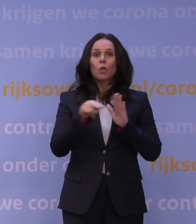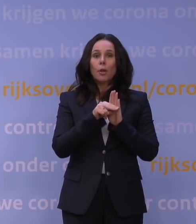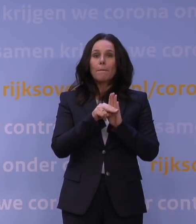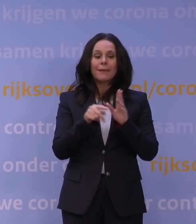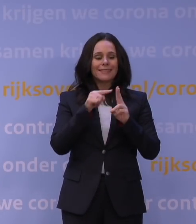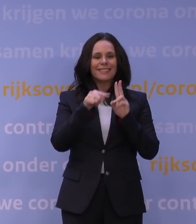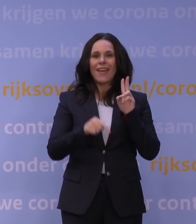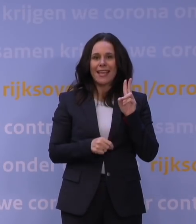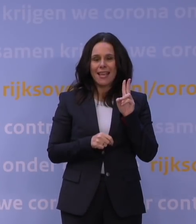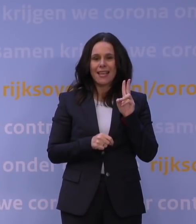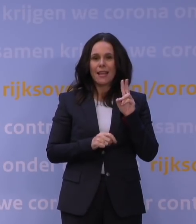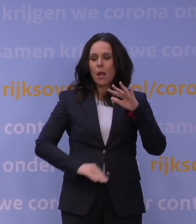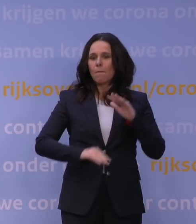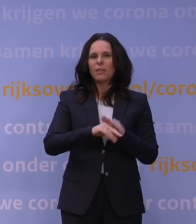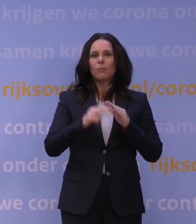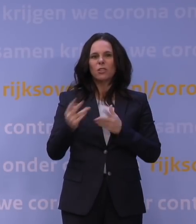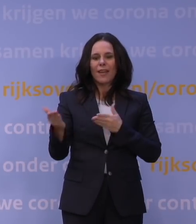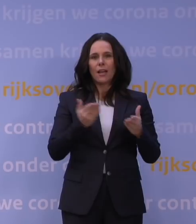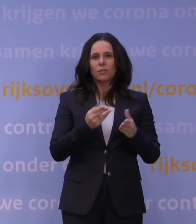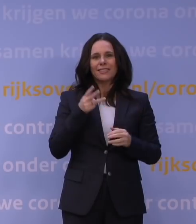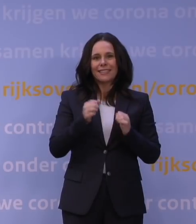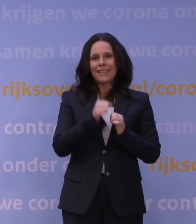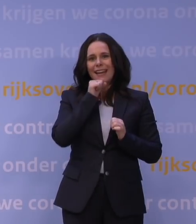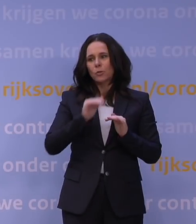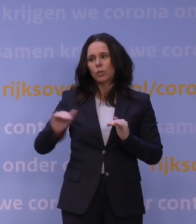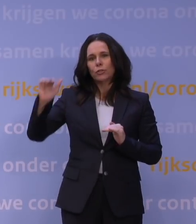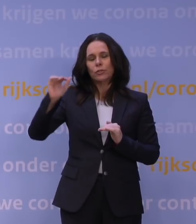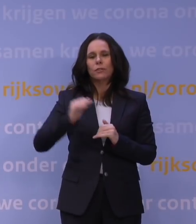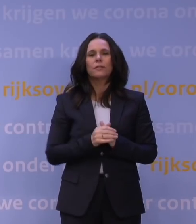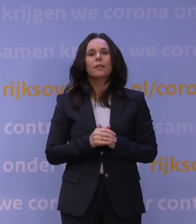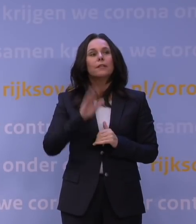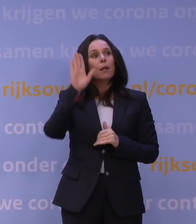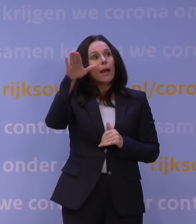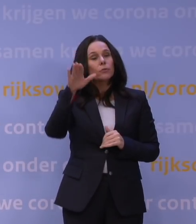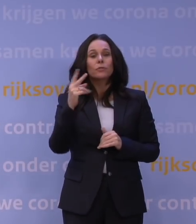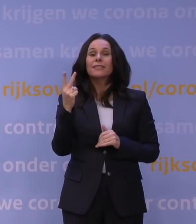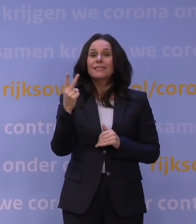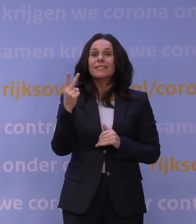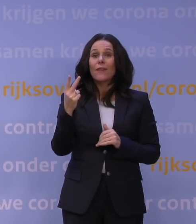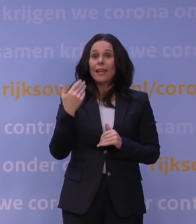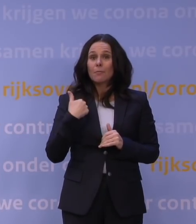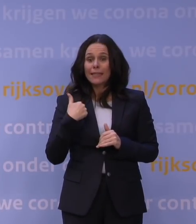Dus ontvang thuis maximaal twee gasten vanaf 13 jaar. Buiten wordt twee mensen de maximaal toegestane groepsgrootte,